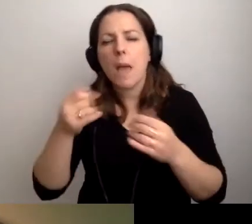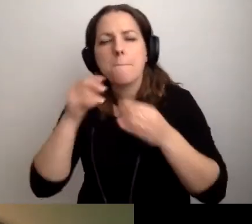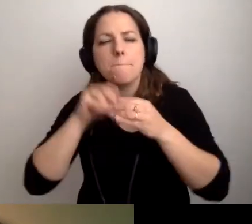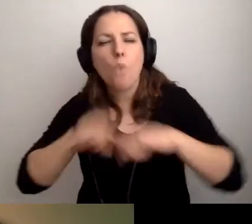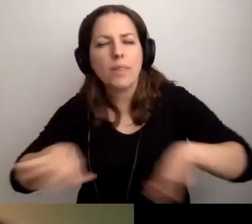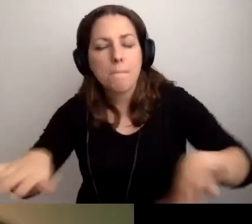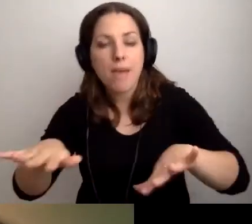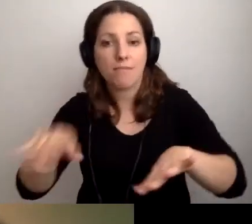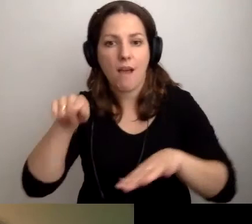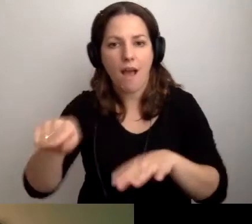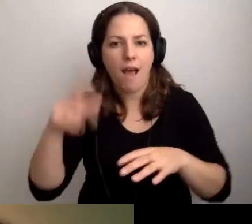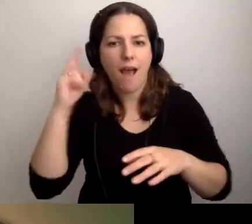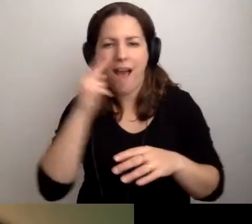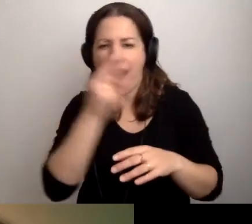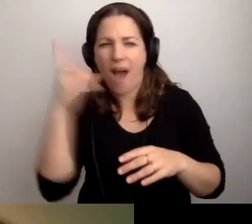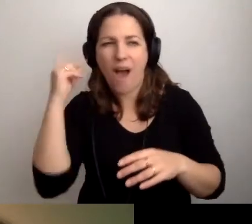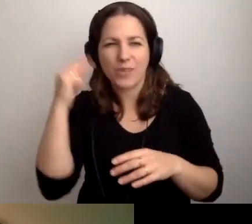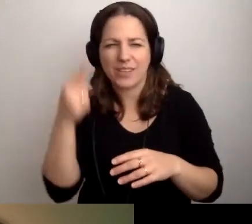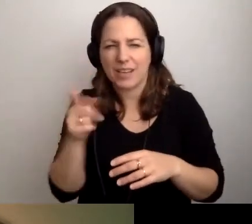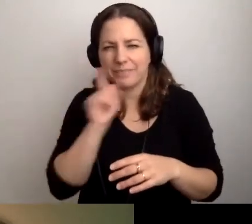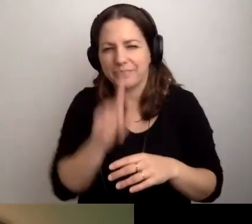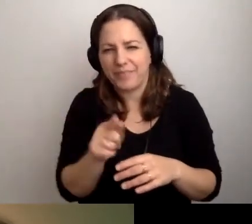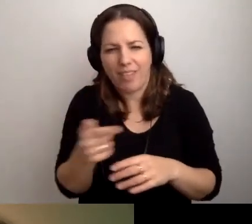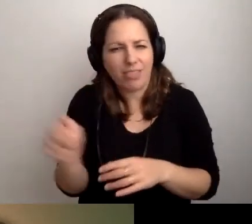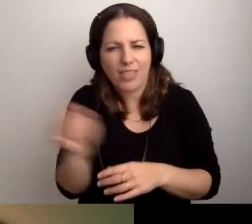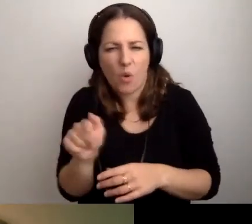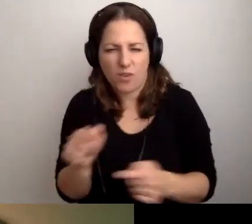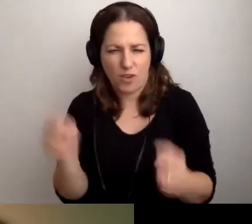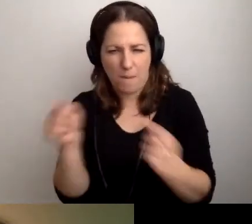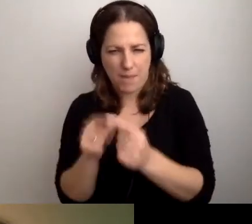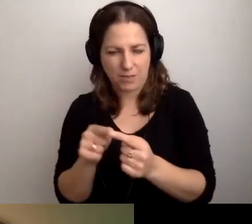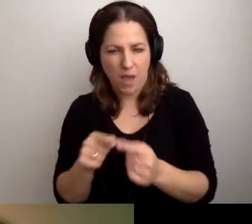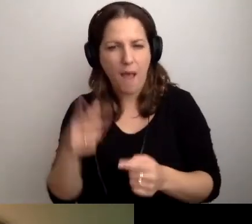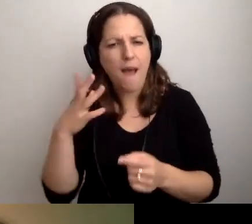do których audiodeskrypcja niekoniecznie pasuje. Proszę tam zerknąć.